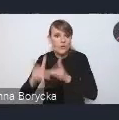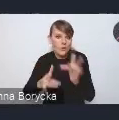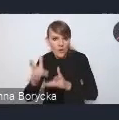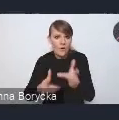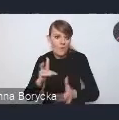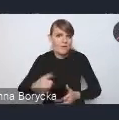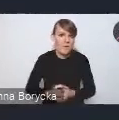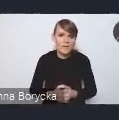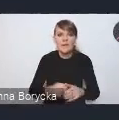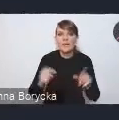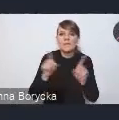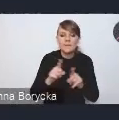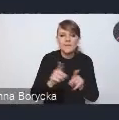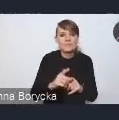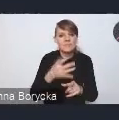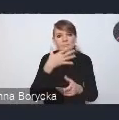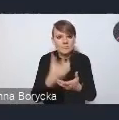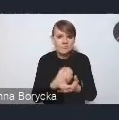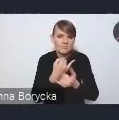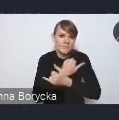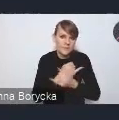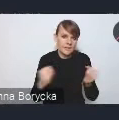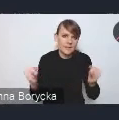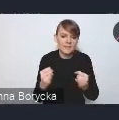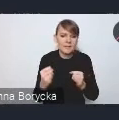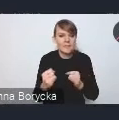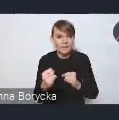czy korzystanie z innych form mobilności.